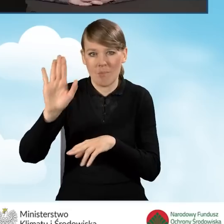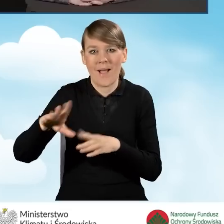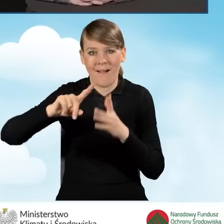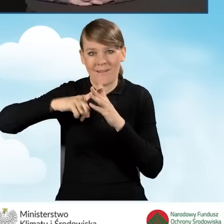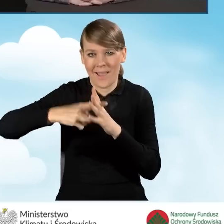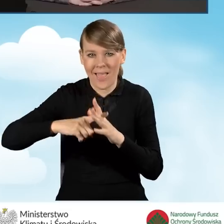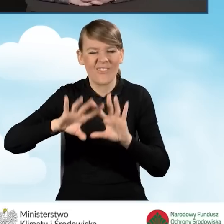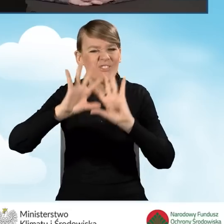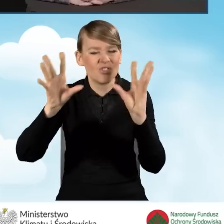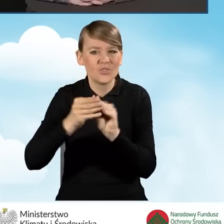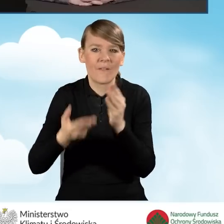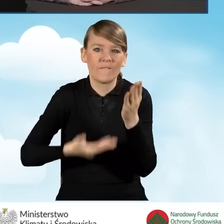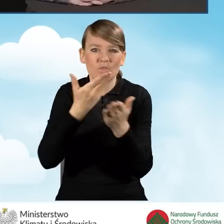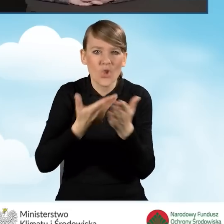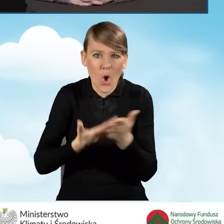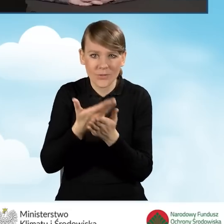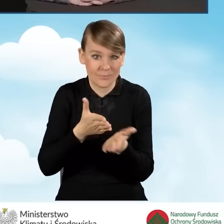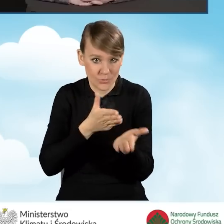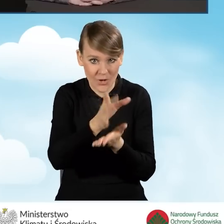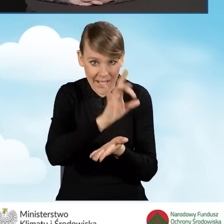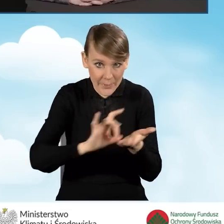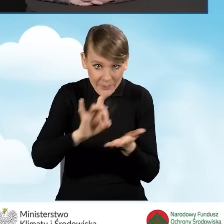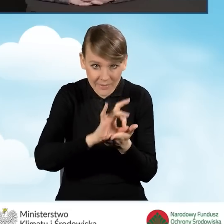złożonych za pośrednictwem gminy i rejestrów wydanych zaświadczeń